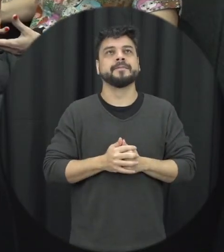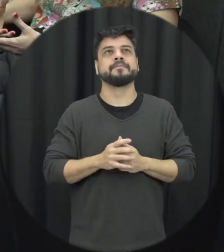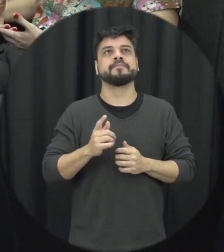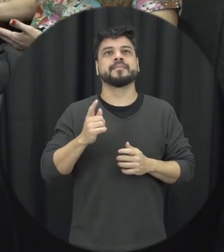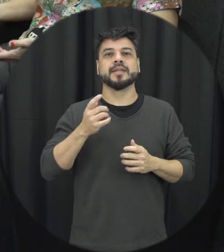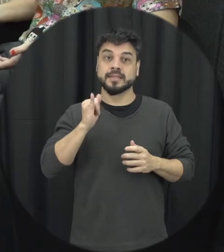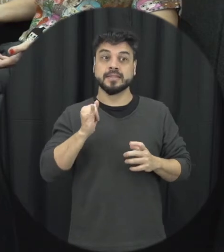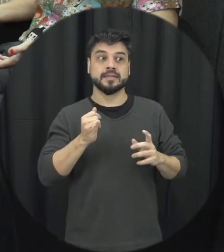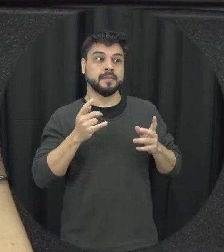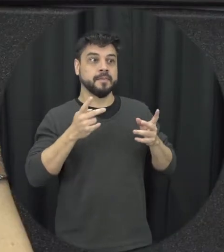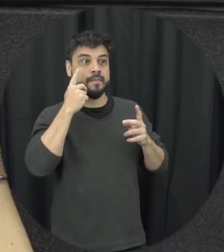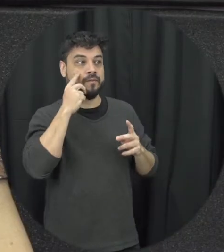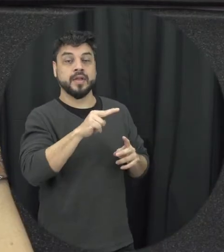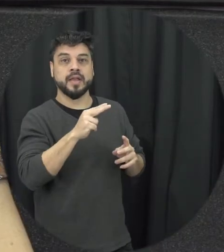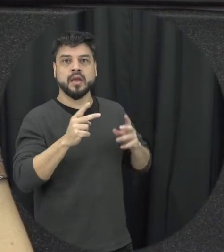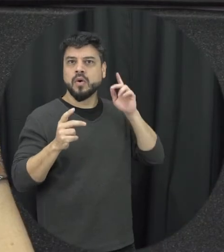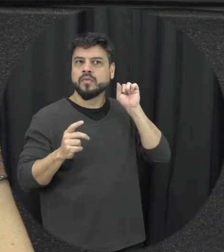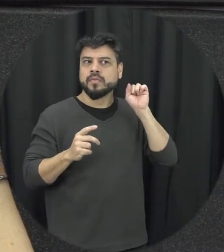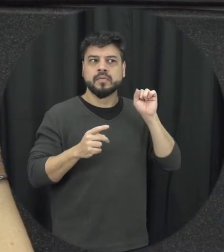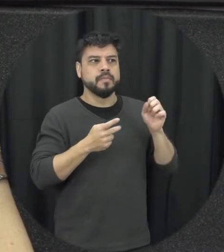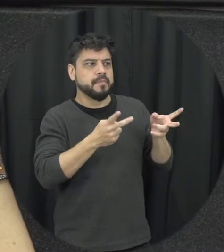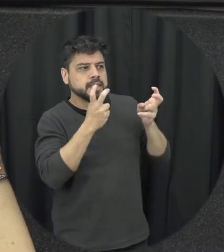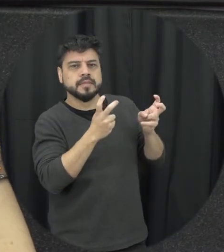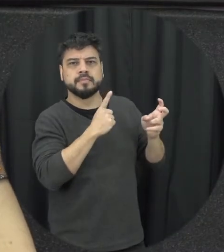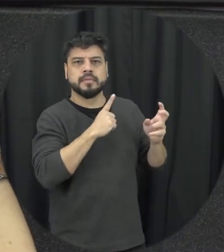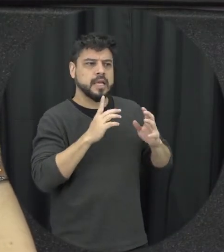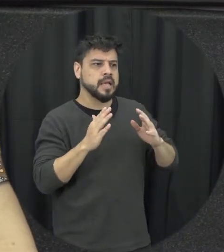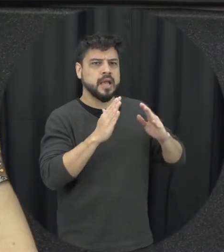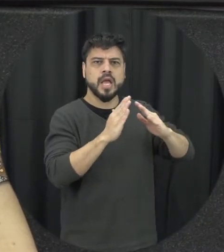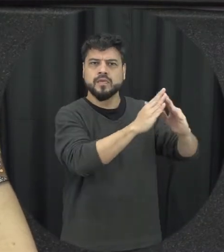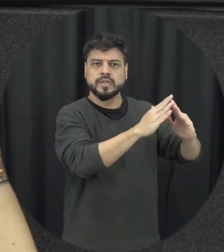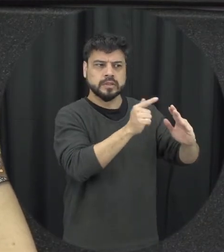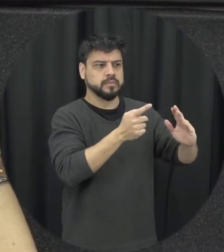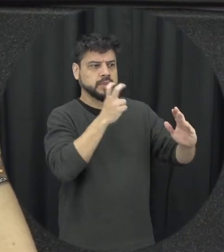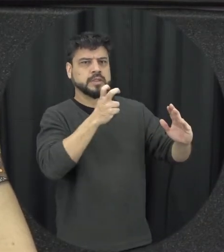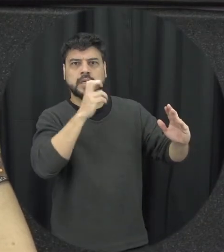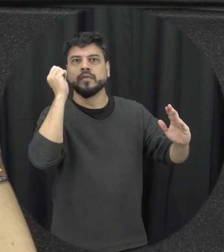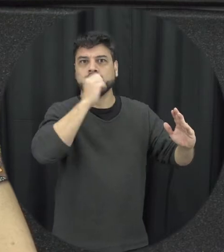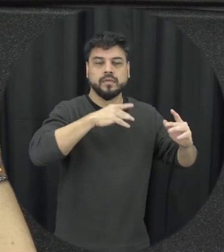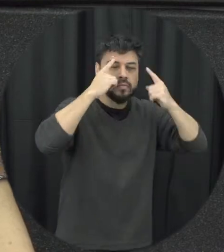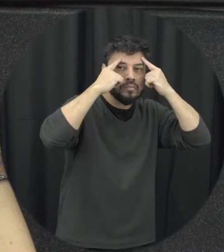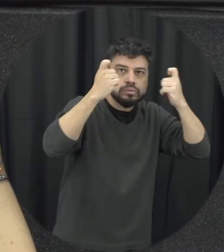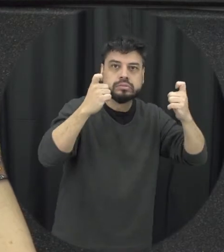entende que né adequado tá entendendo aquele contexto ele pode acionar esses órgãos públicos o caso